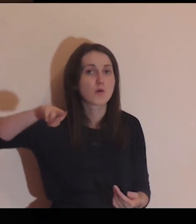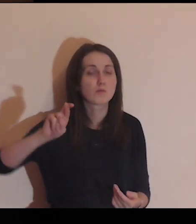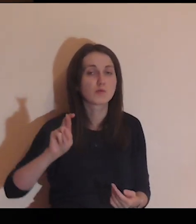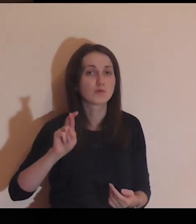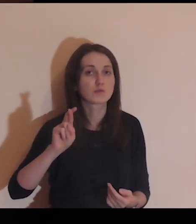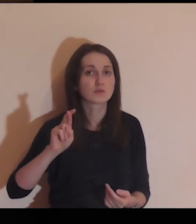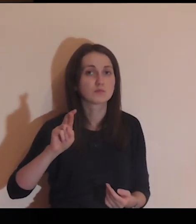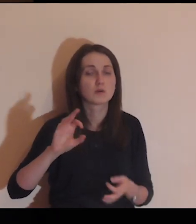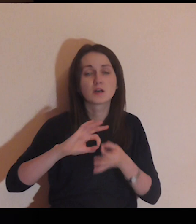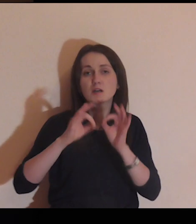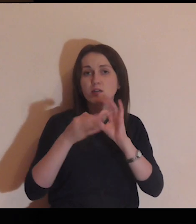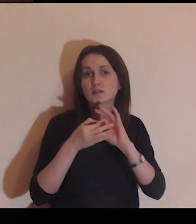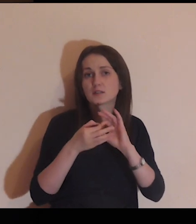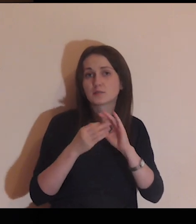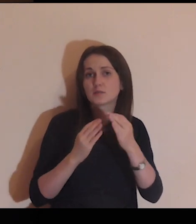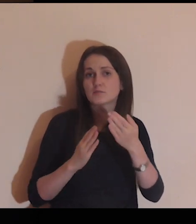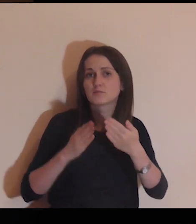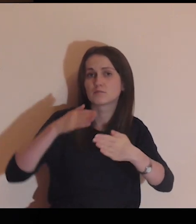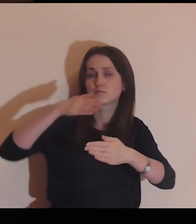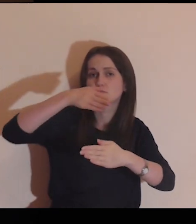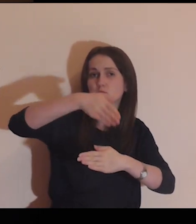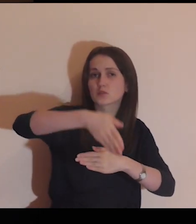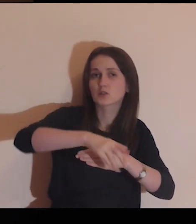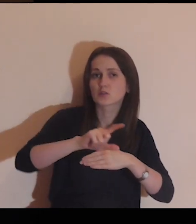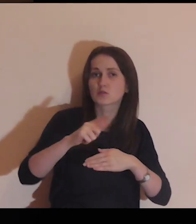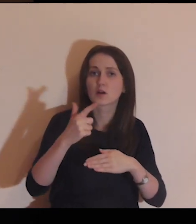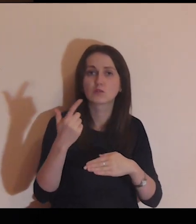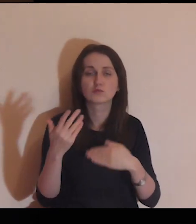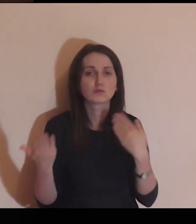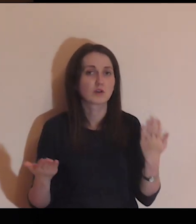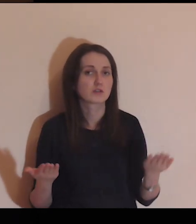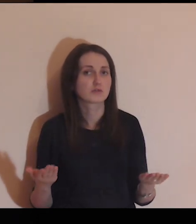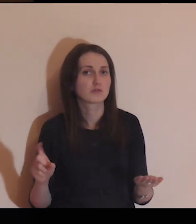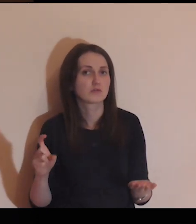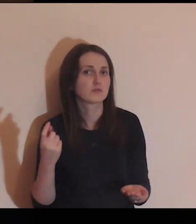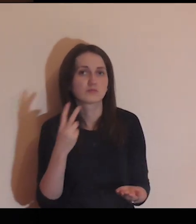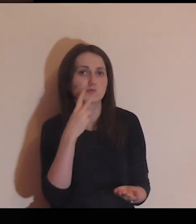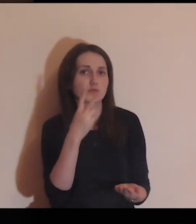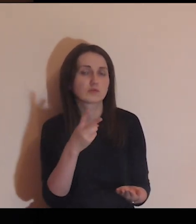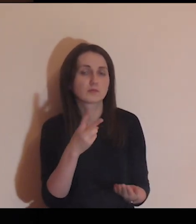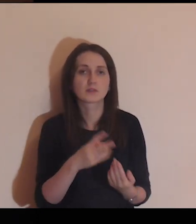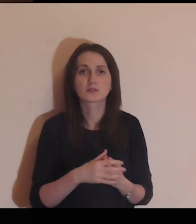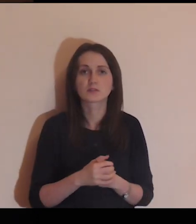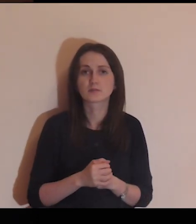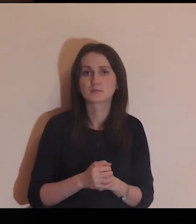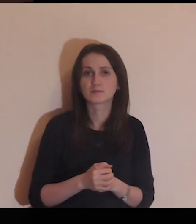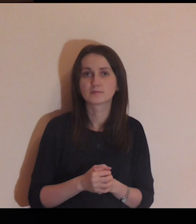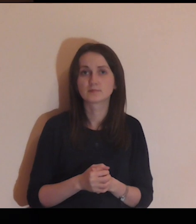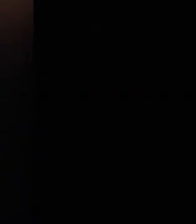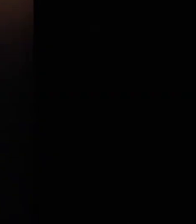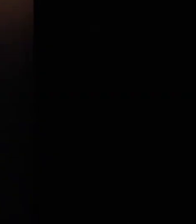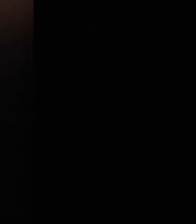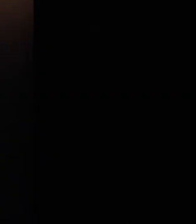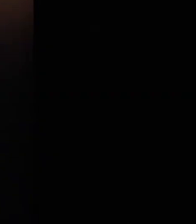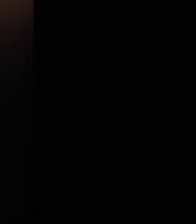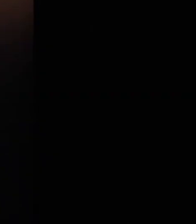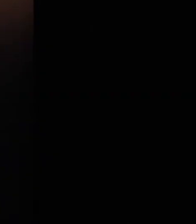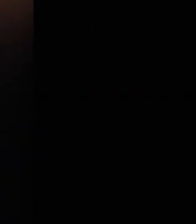jakby to było, gdybym przeszła na drugą stronę?